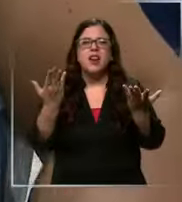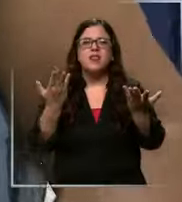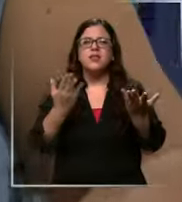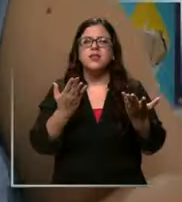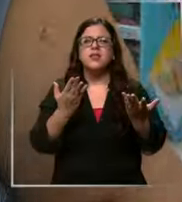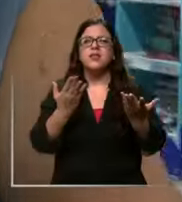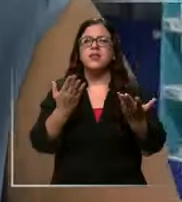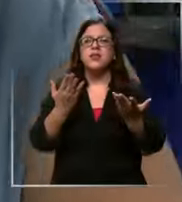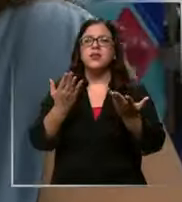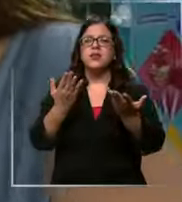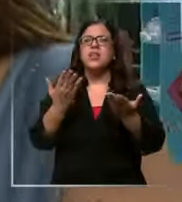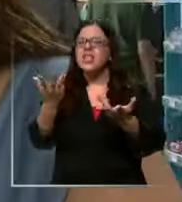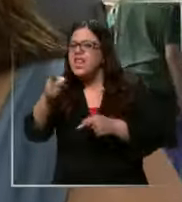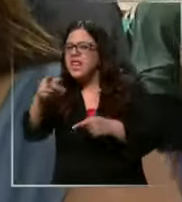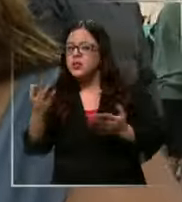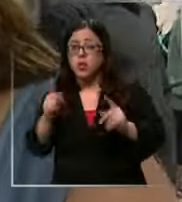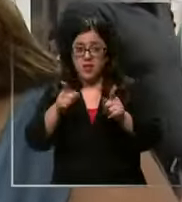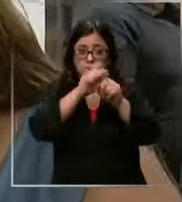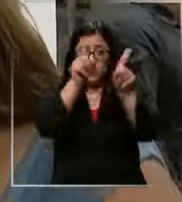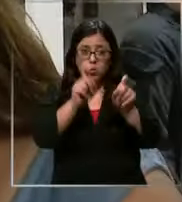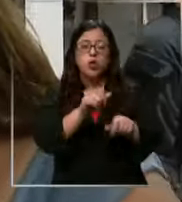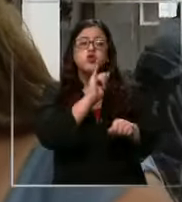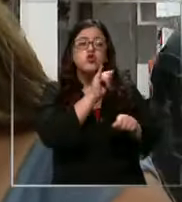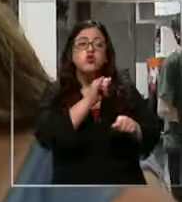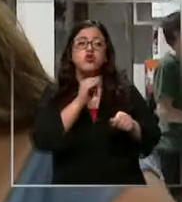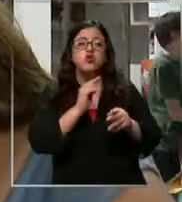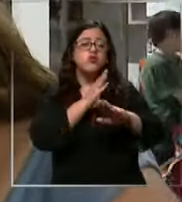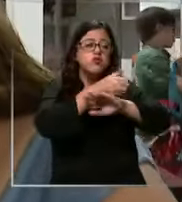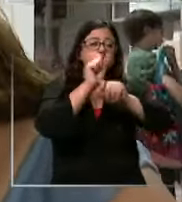acá deberían tienen que preguntar Sí vamos a preguntar ahora porque es lo último que los